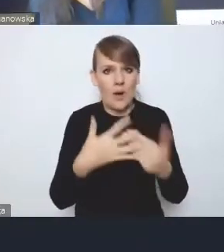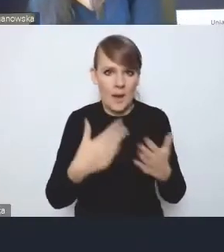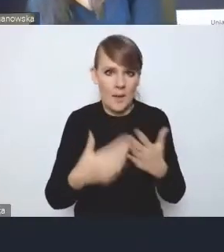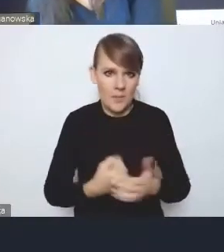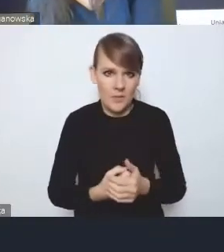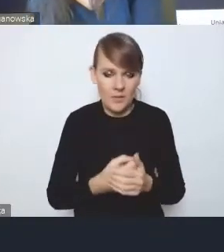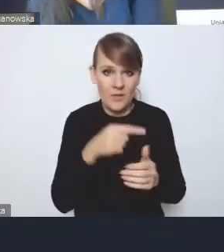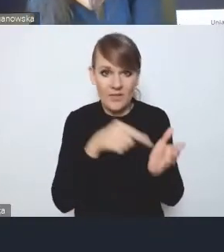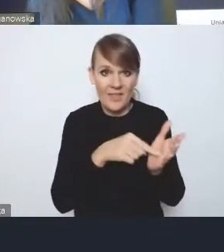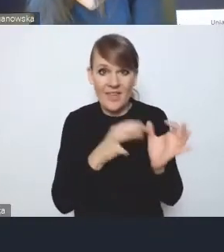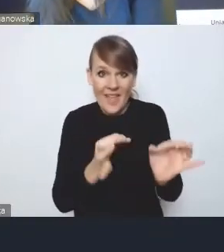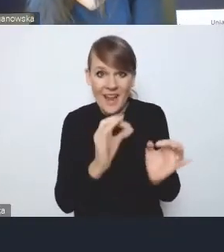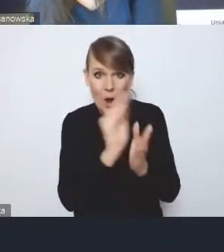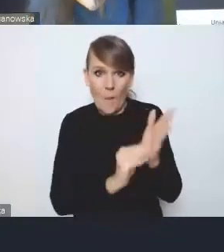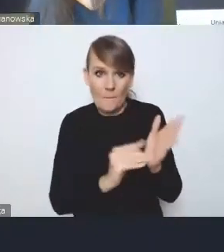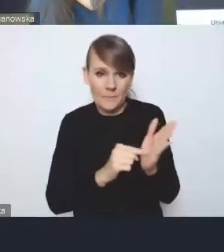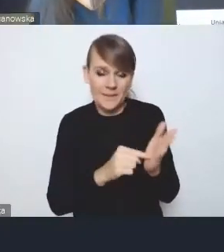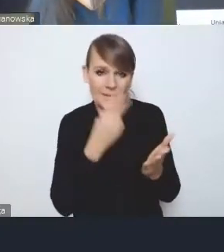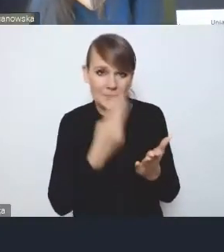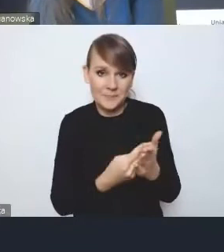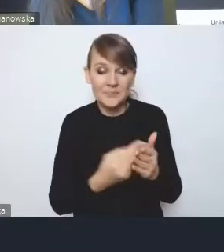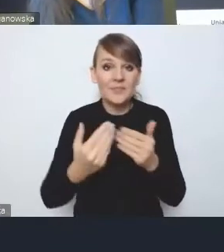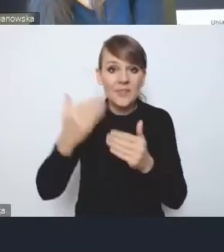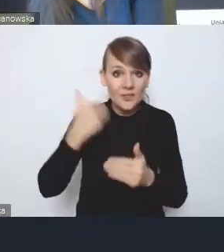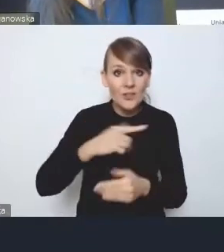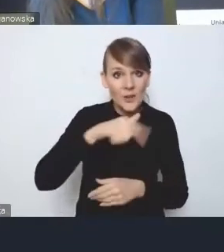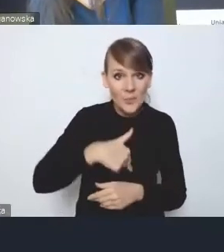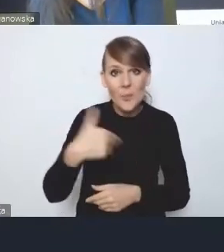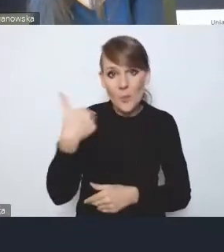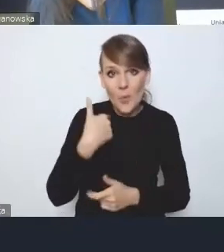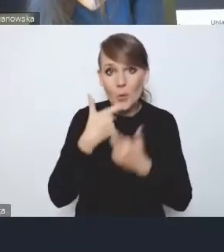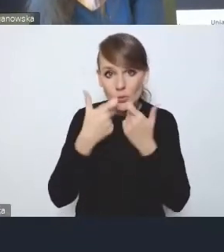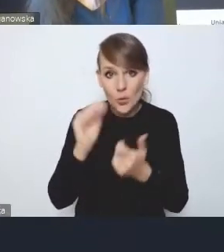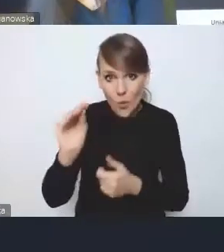Zgłaszaliśmy na poprzednim etapie i jakby to nadal podtrzymujemy,